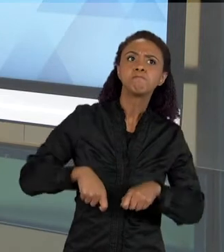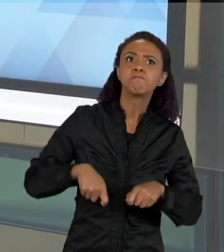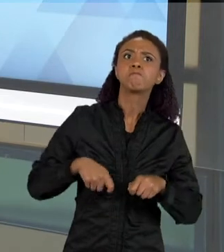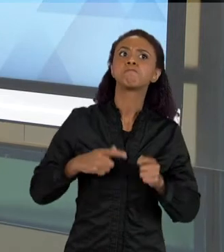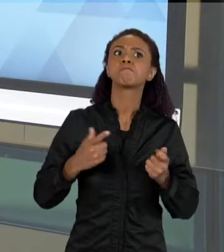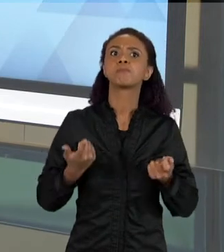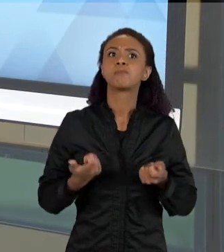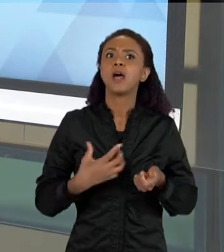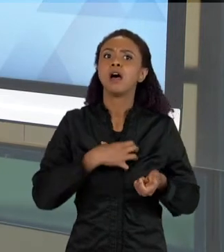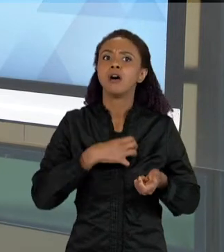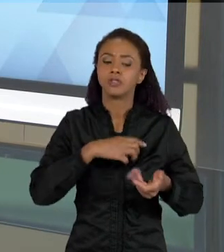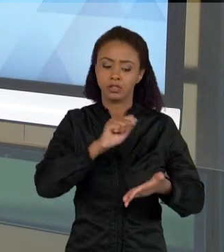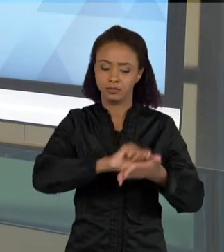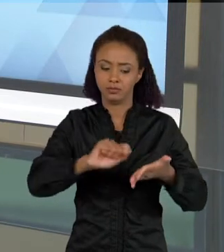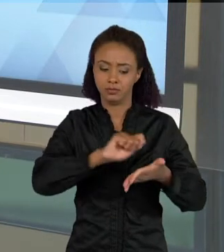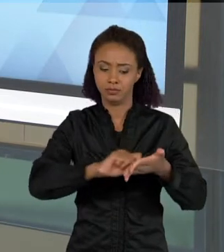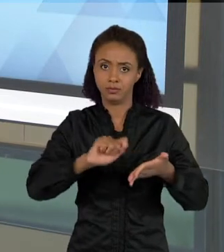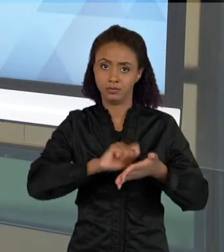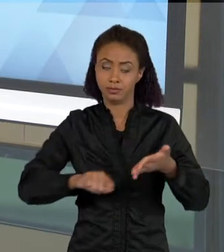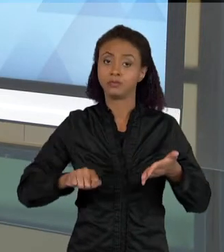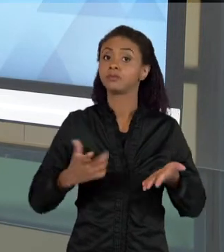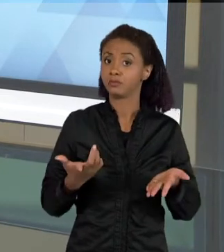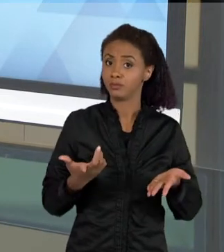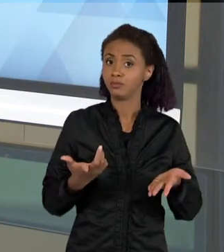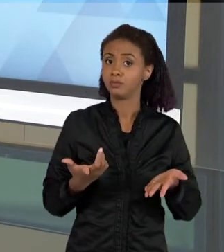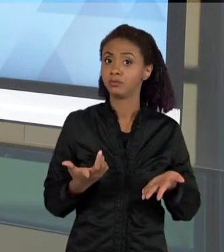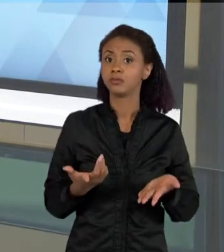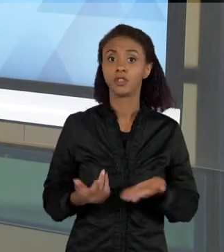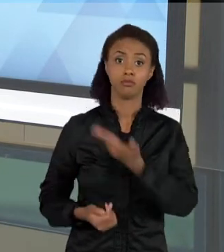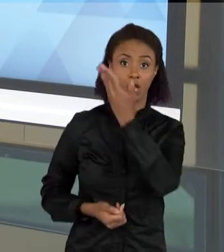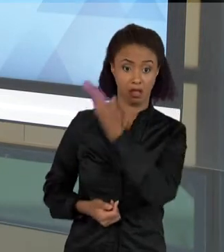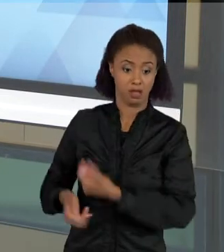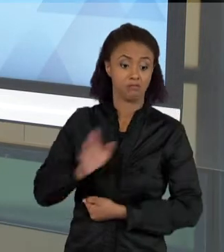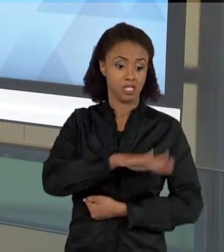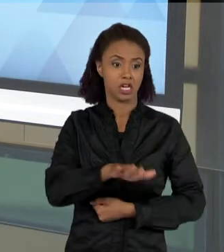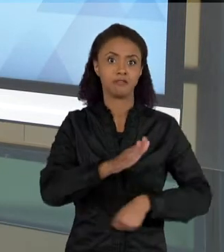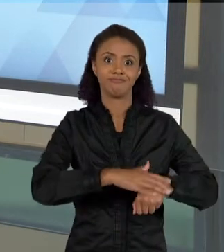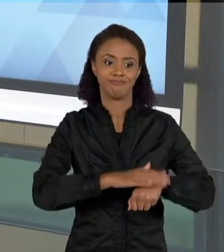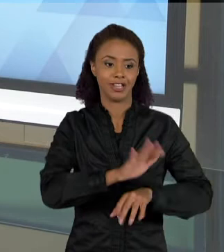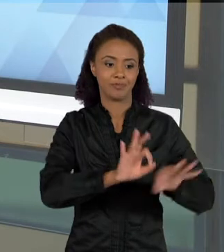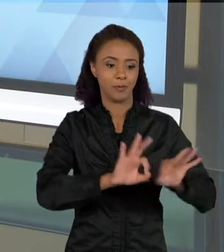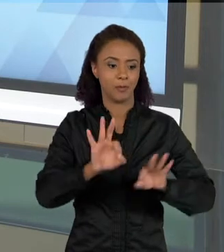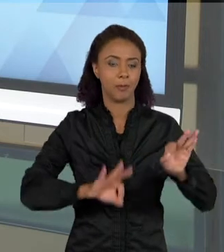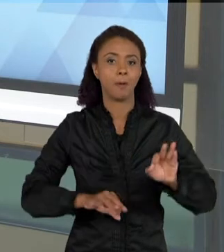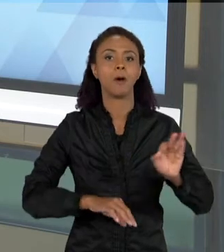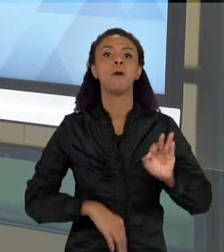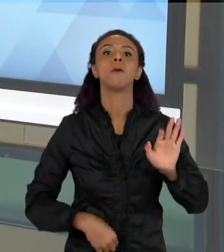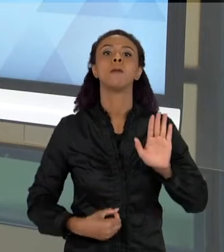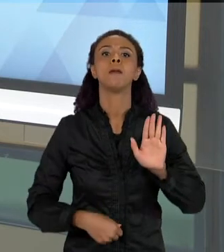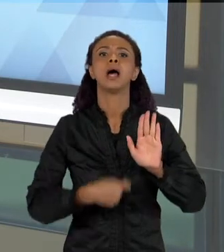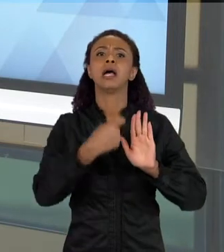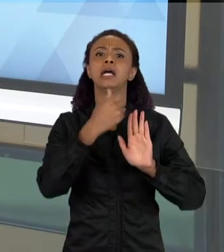DE ESCRITA. NO CASO, AS CRIANÇAS COMEÇAM AQUI COM UMA LISTA, E AO LONGO DO DESENVOLVIMENTO DESSA SEQUÊNCIA DE